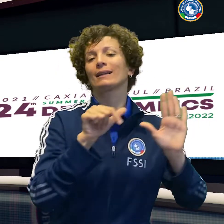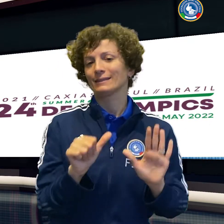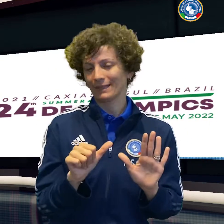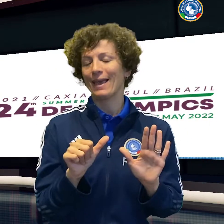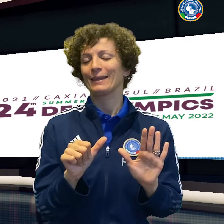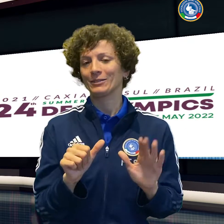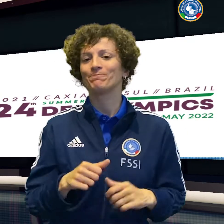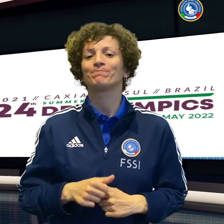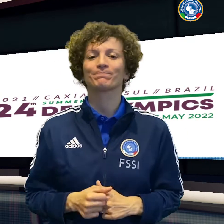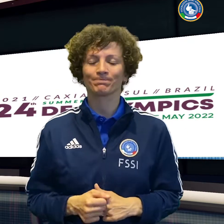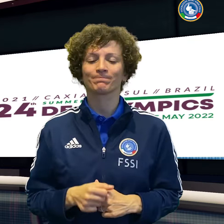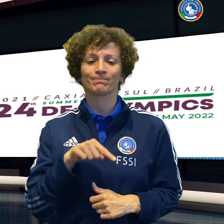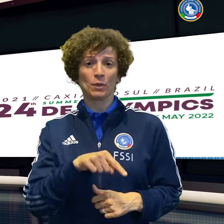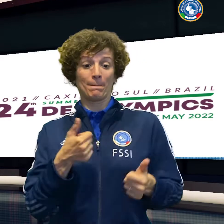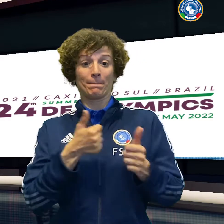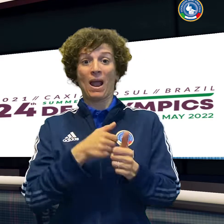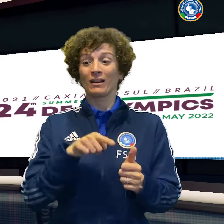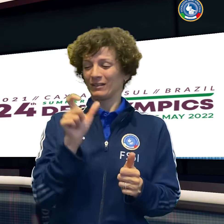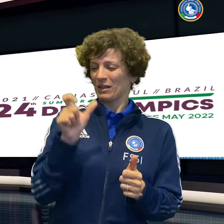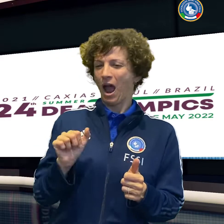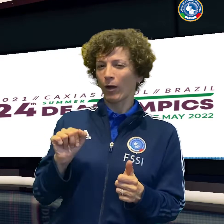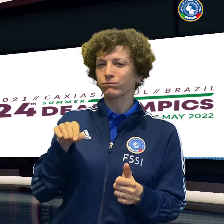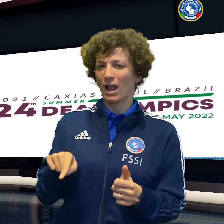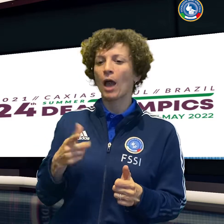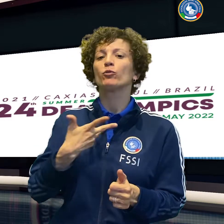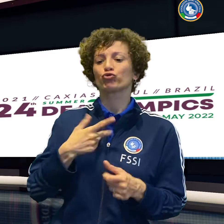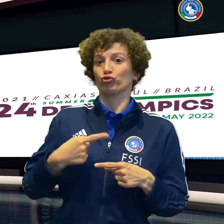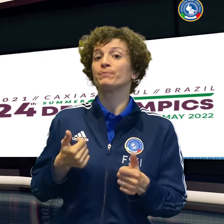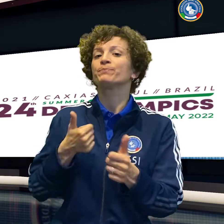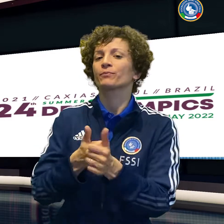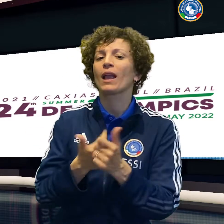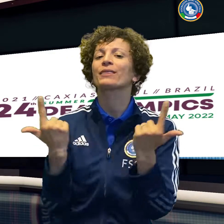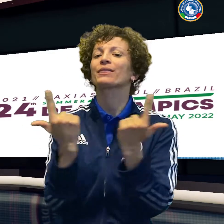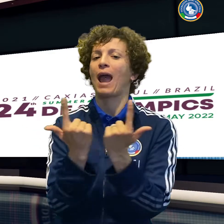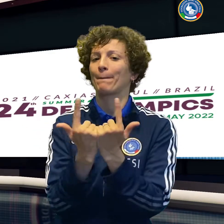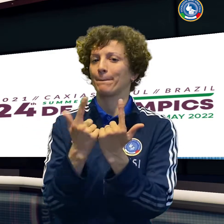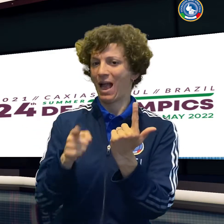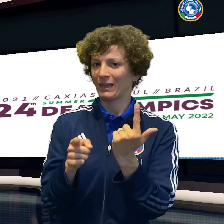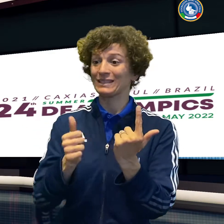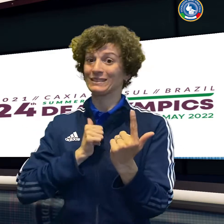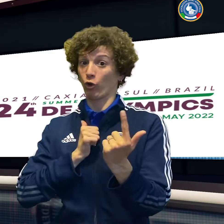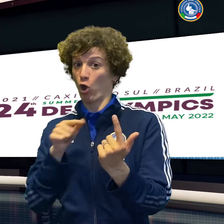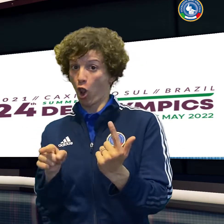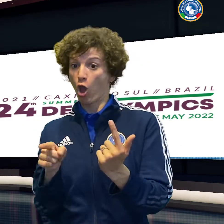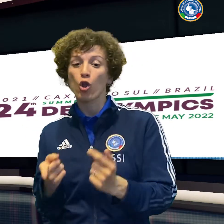Giulia Bassini e Cristina Abrami cedono 6-1 7-6 alle tedesche.